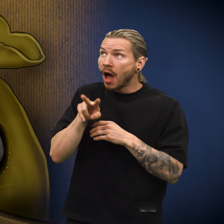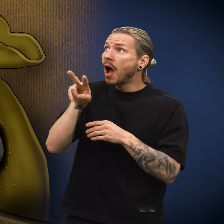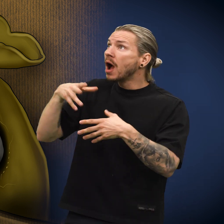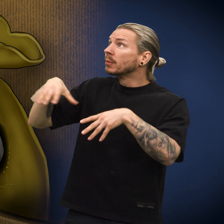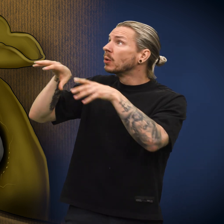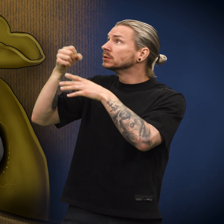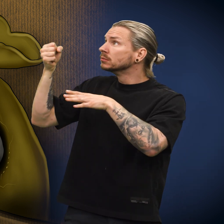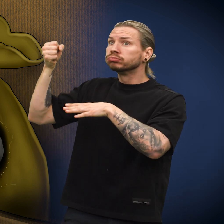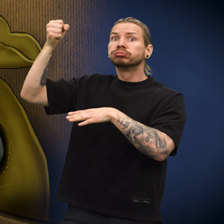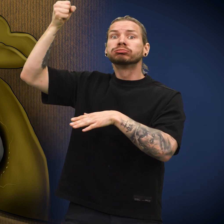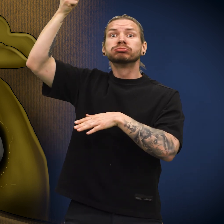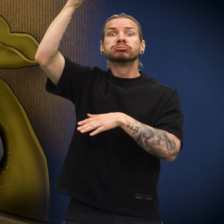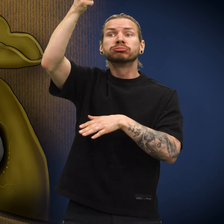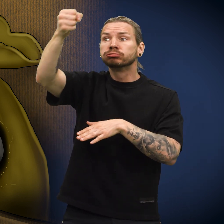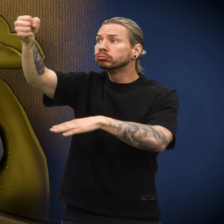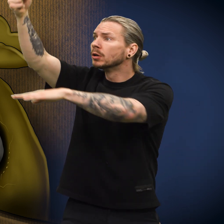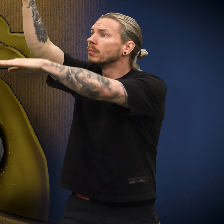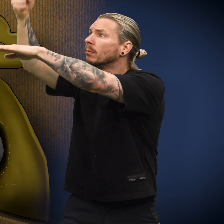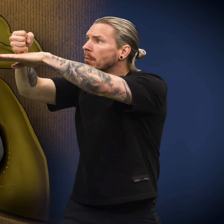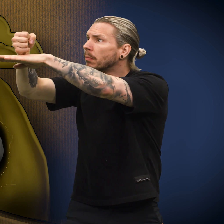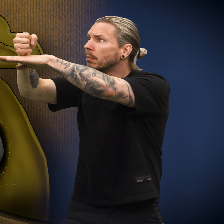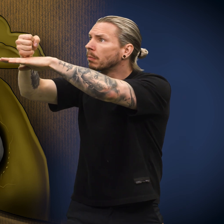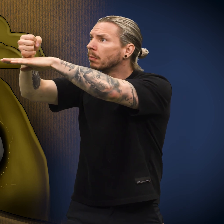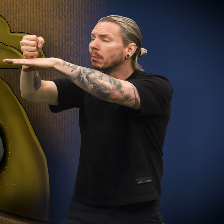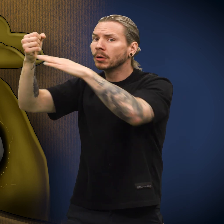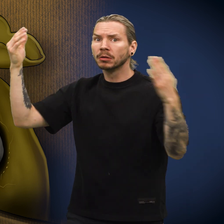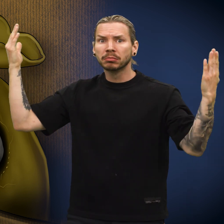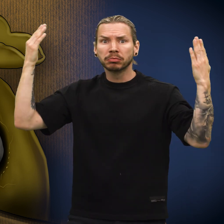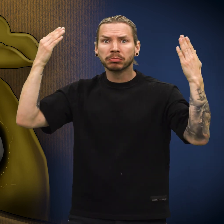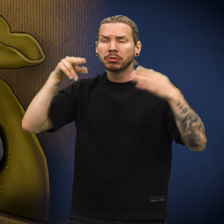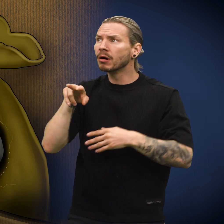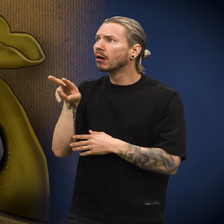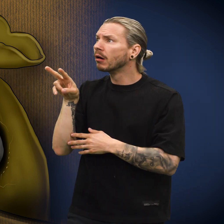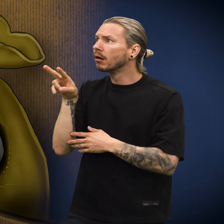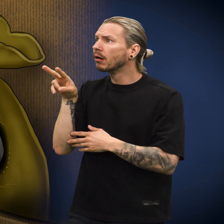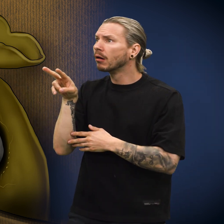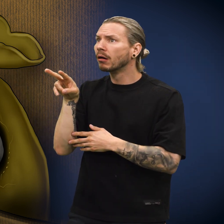Pengepungen ble løftet ut av lomma og plassert på et bord. Natten senket seg.